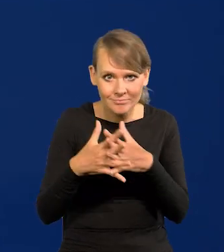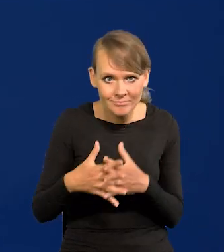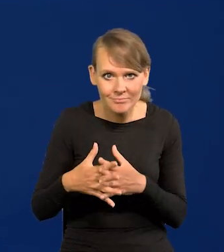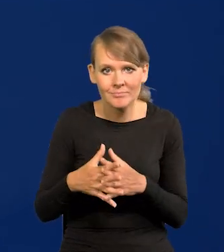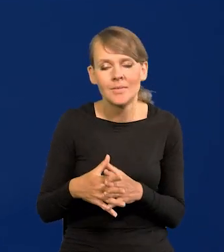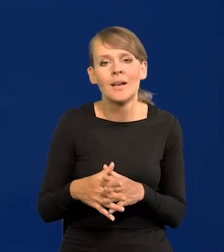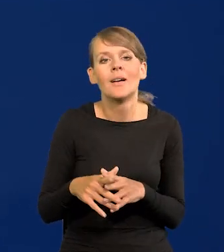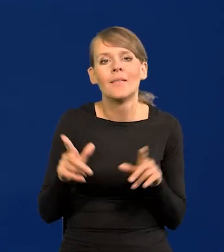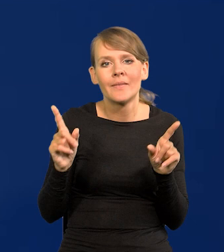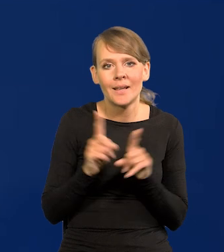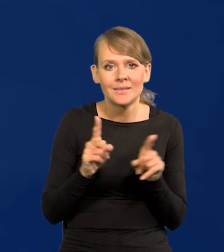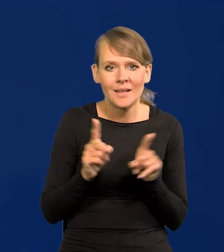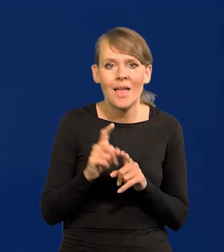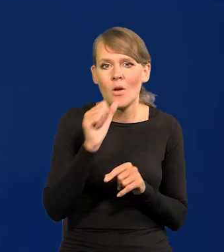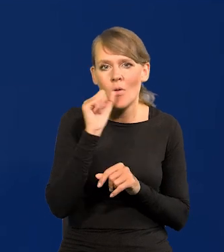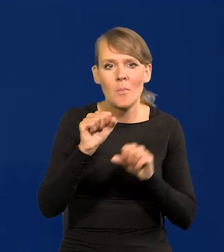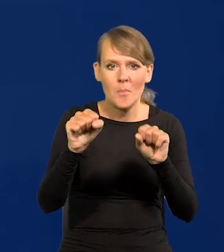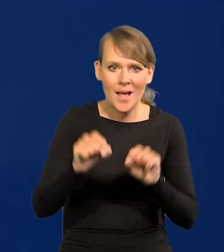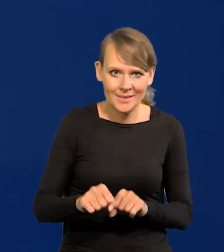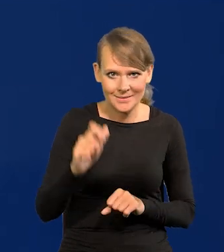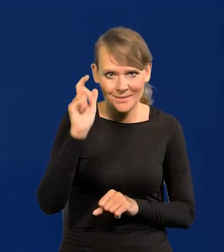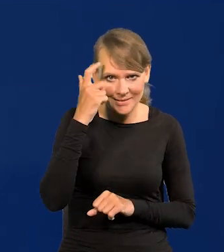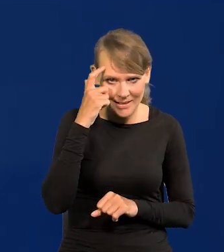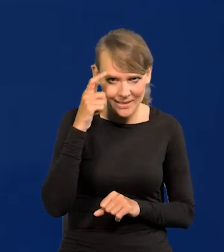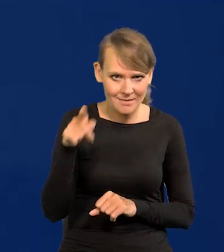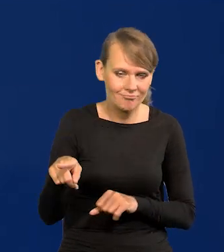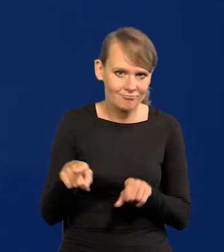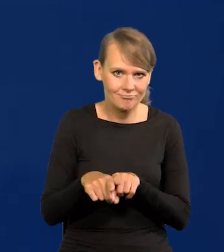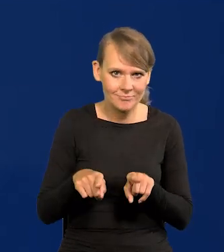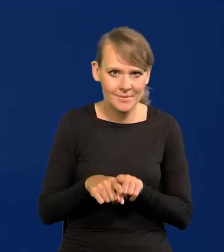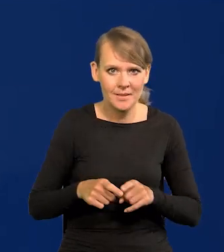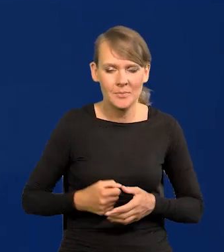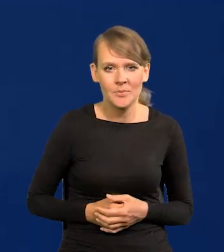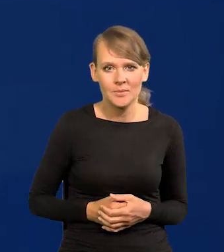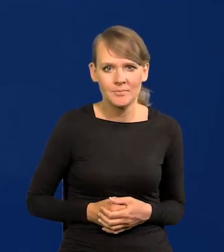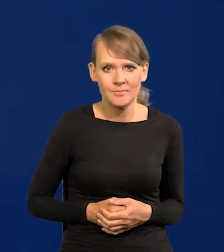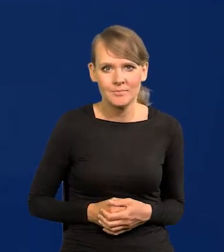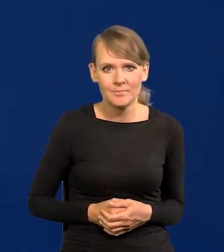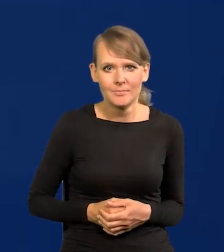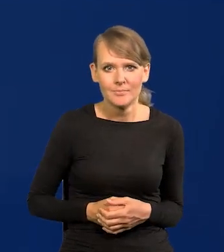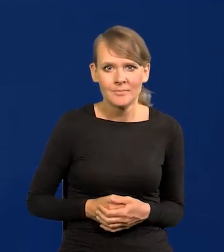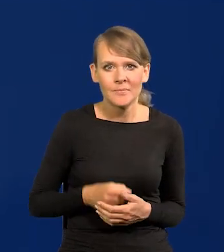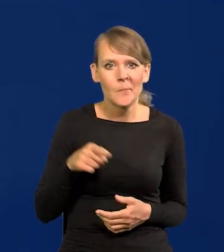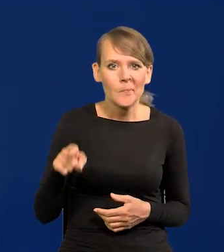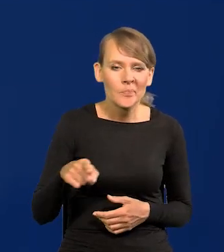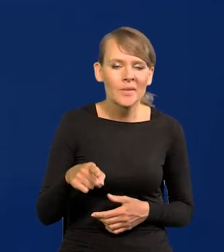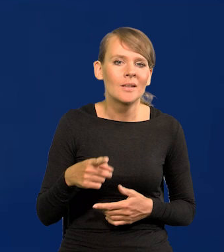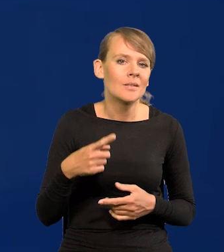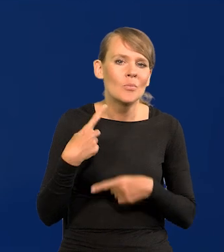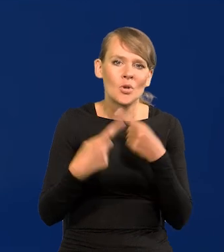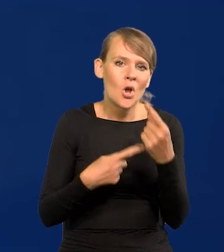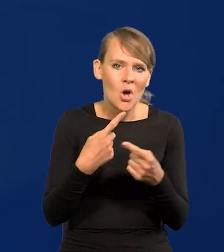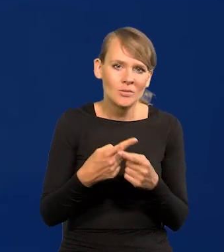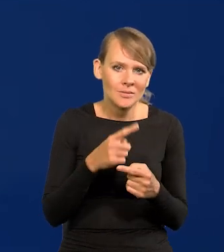i tak samo szacuje Europejski Bank Centralny, u nich sytuacja. To są podobne procesy we wszystkich tych krajach.